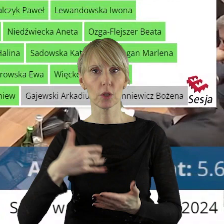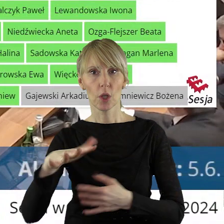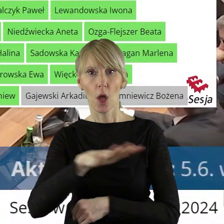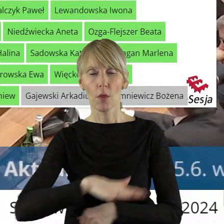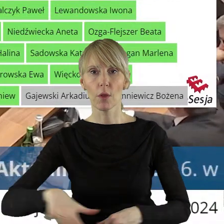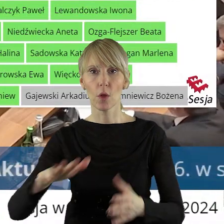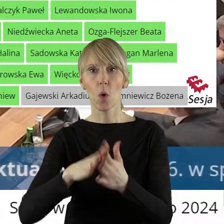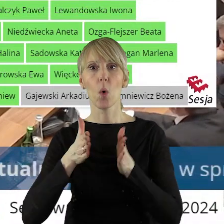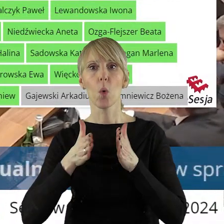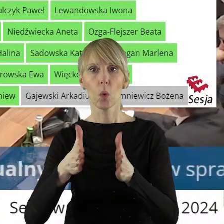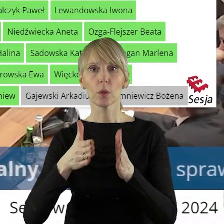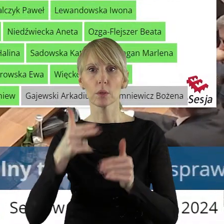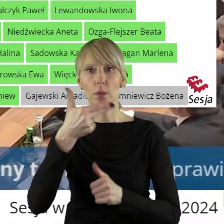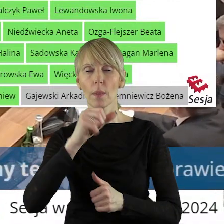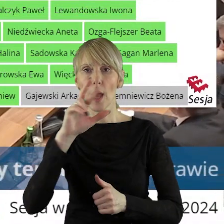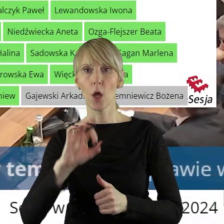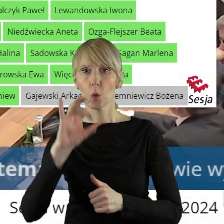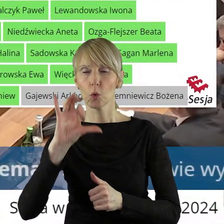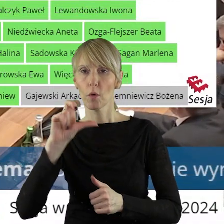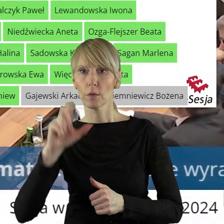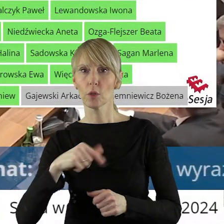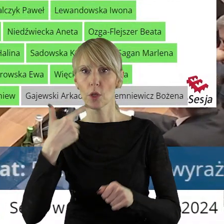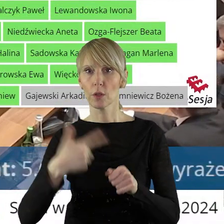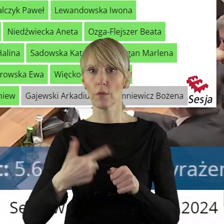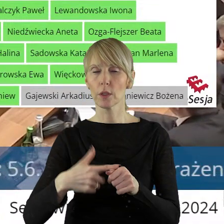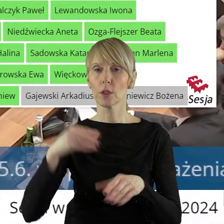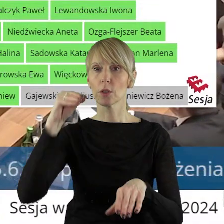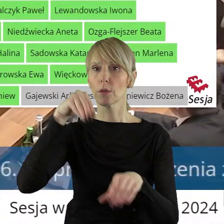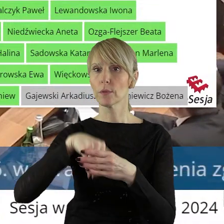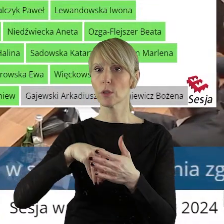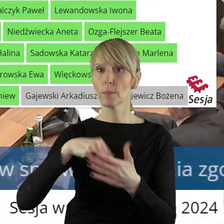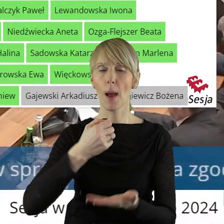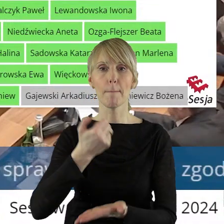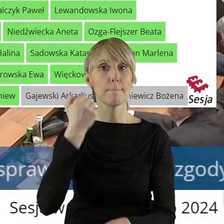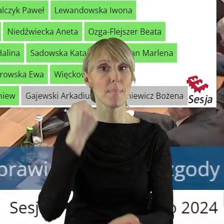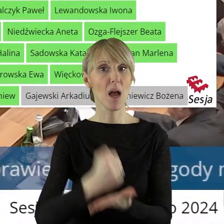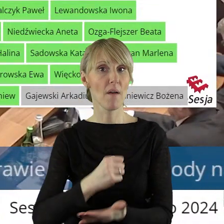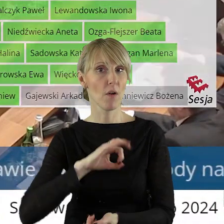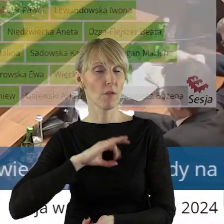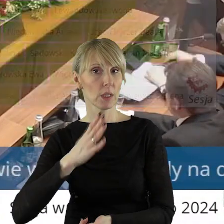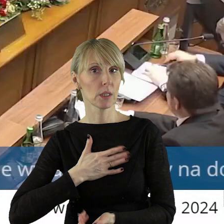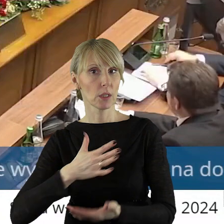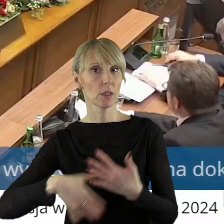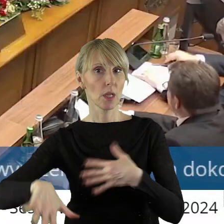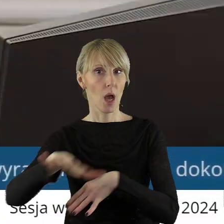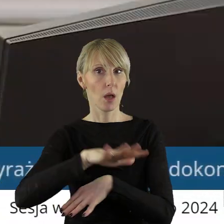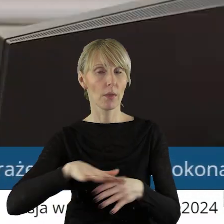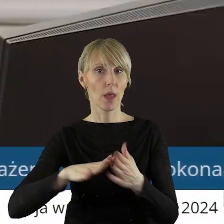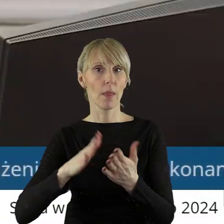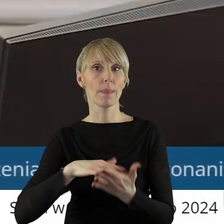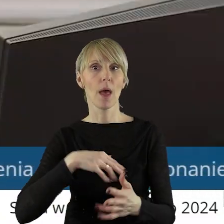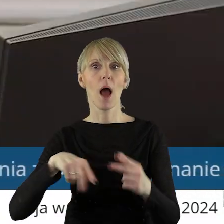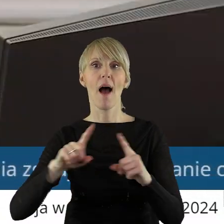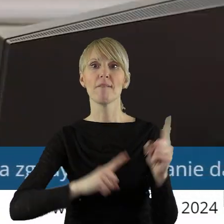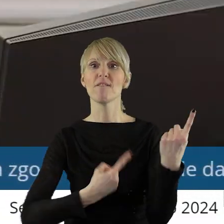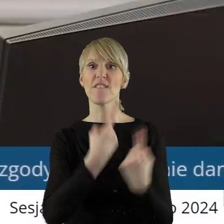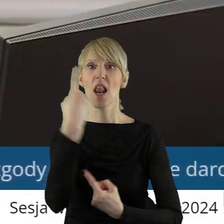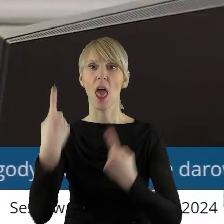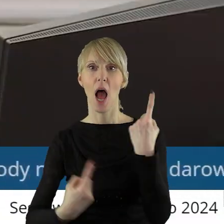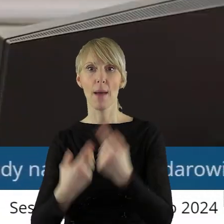w Łodzi przy ulicy Narutowicza 20 wraz z prawem własności naniesień posadowionych na tym gruncie na rzecz Filharmonii Łódzkiej im.